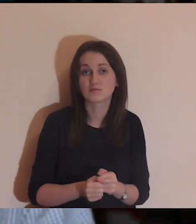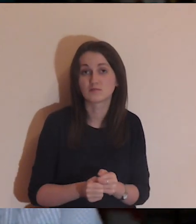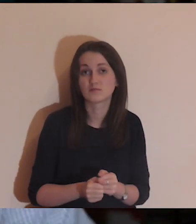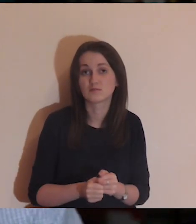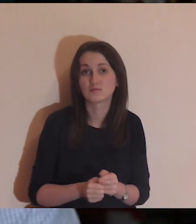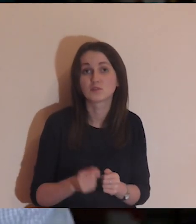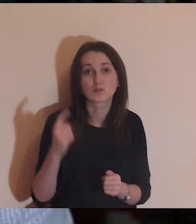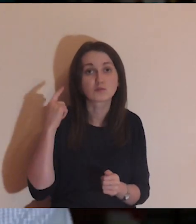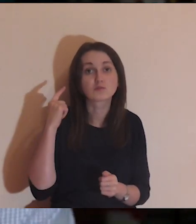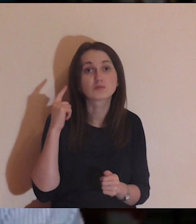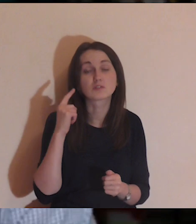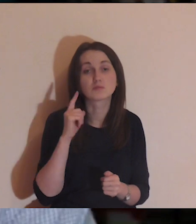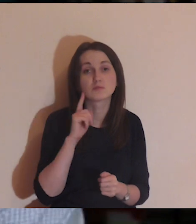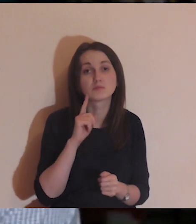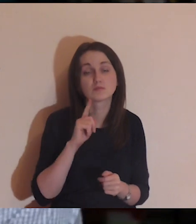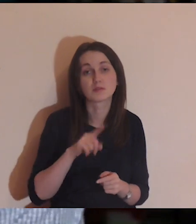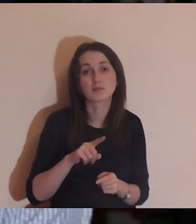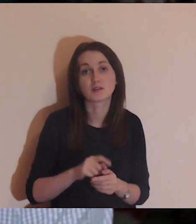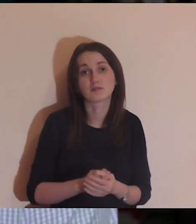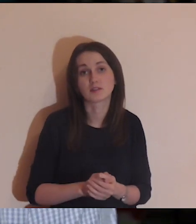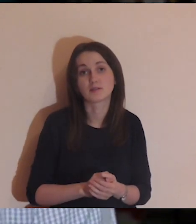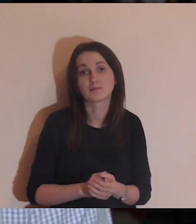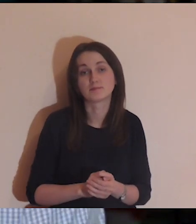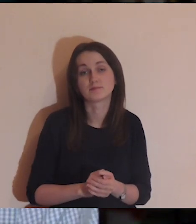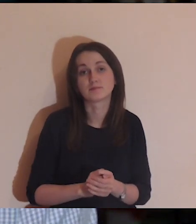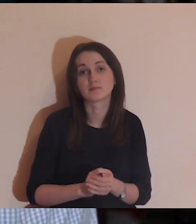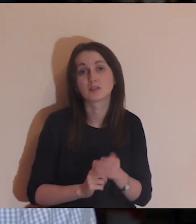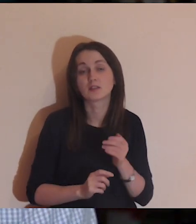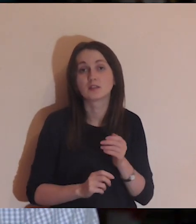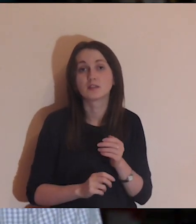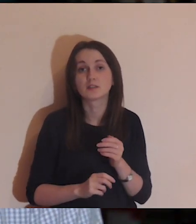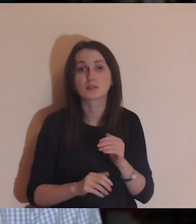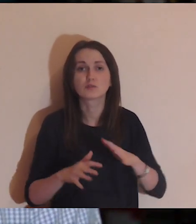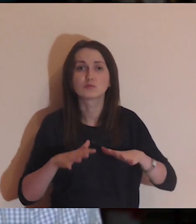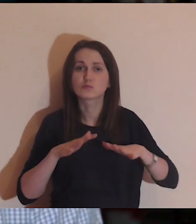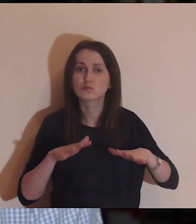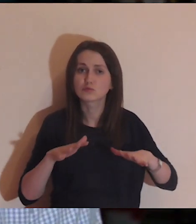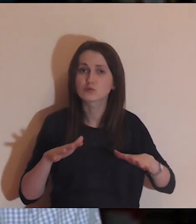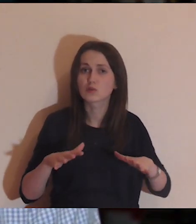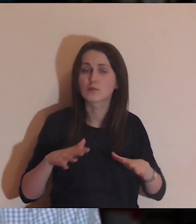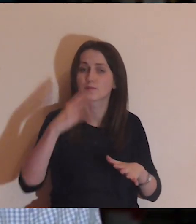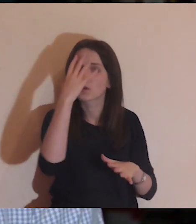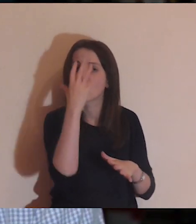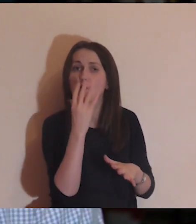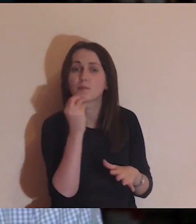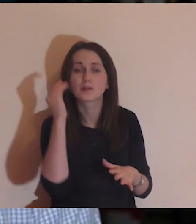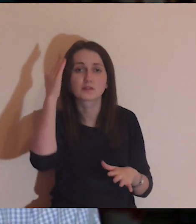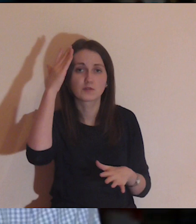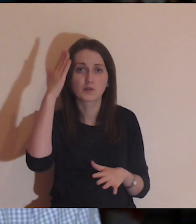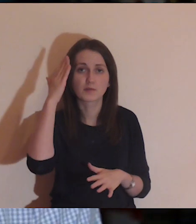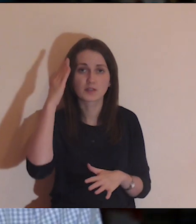Chciałbym, aby ta medytacja była trochę kontemplatywna, abyśmy poszli w obraz